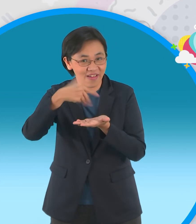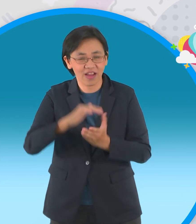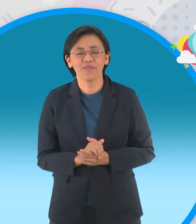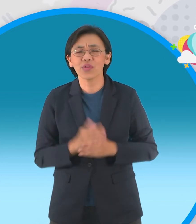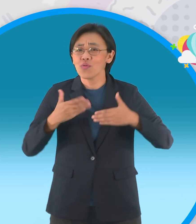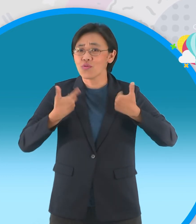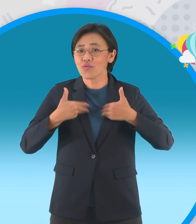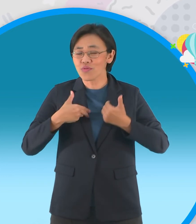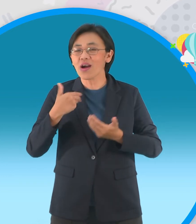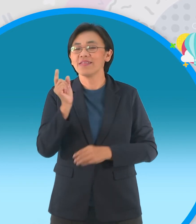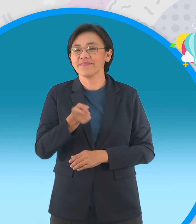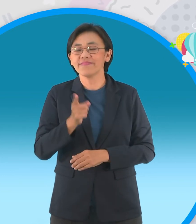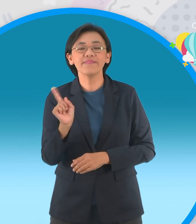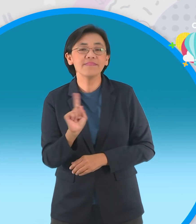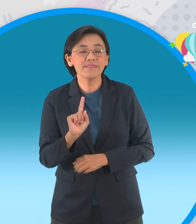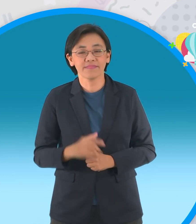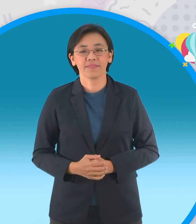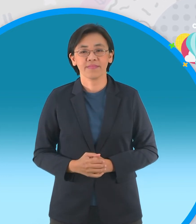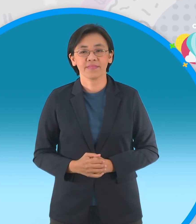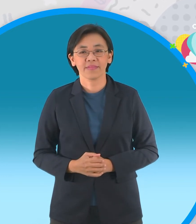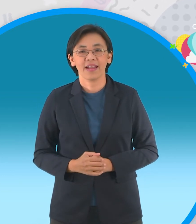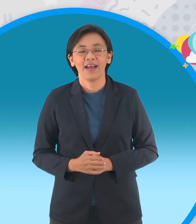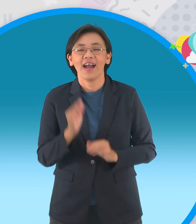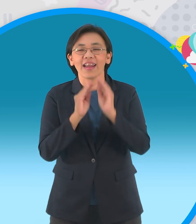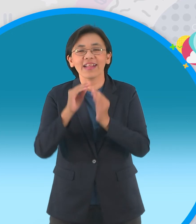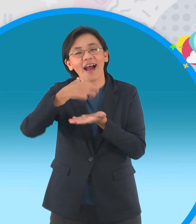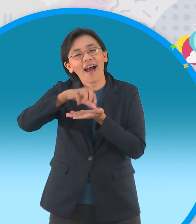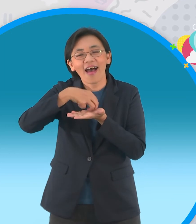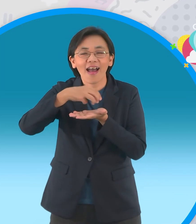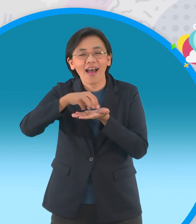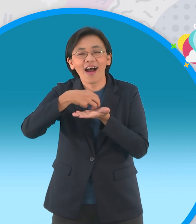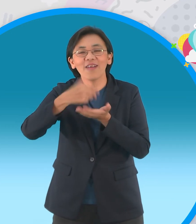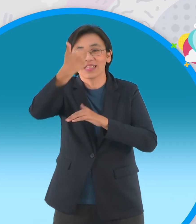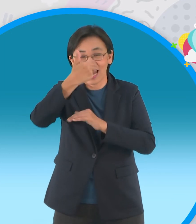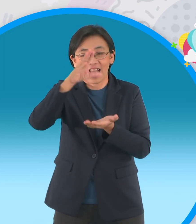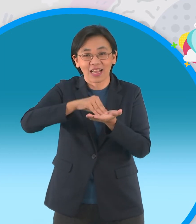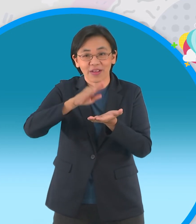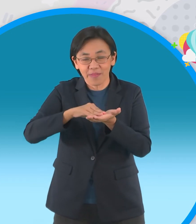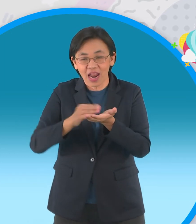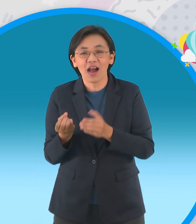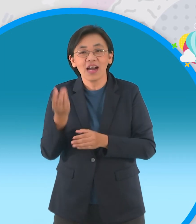อยู่ในรายการด้วย ใช่เลยนะครับกติการ่วมสนุกเหมือนเดิมจ้ะนั่นก็คือเล่านิทานหนึ่งเรื่อง